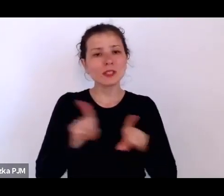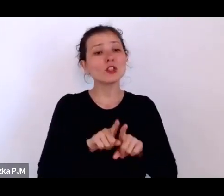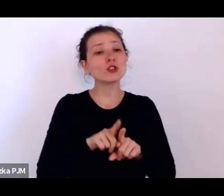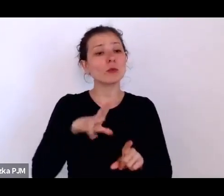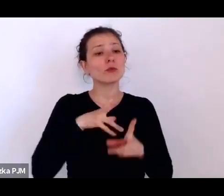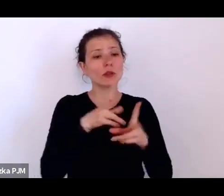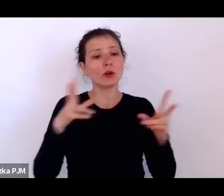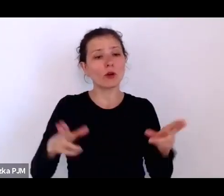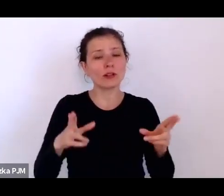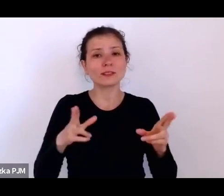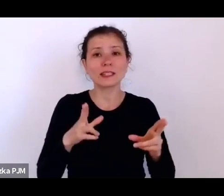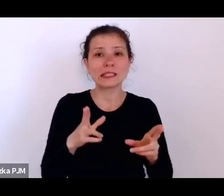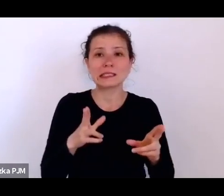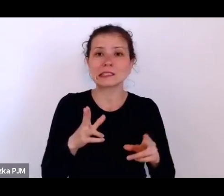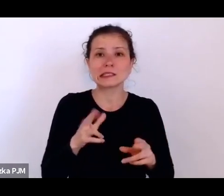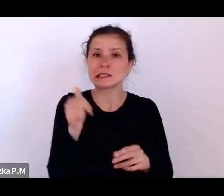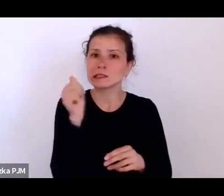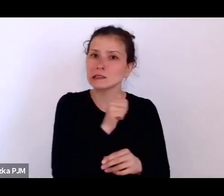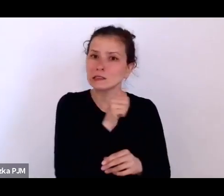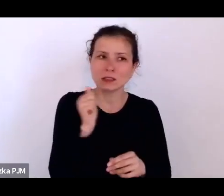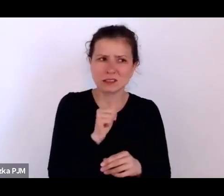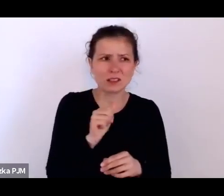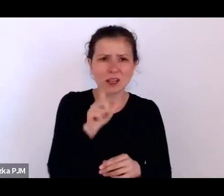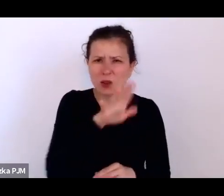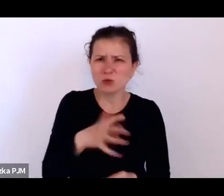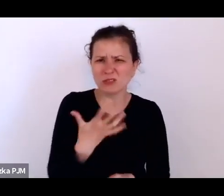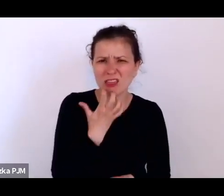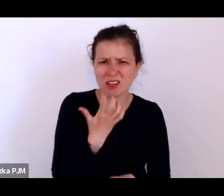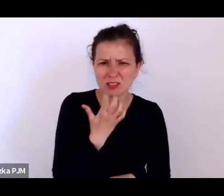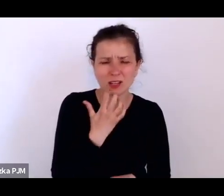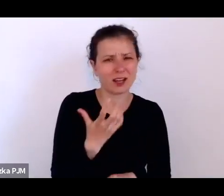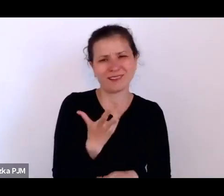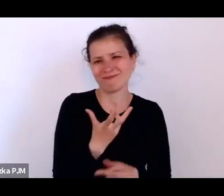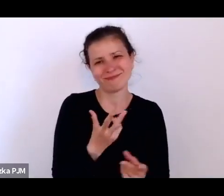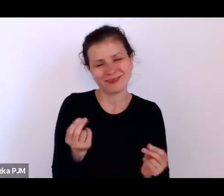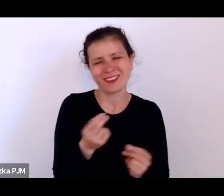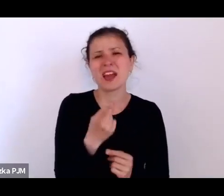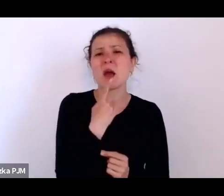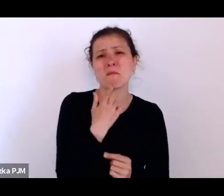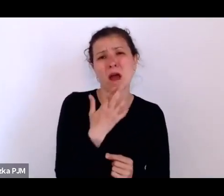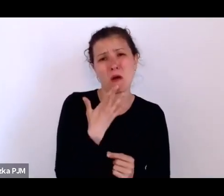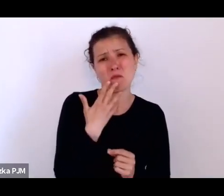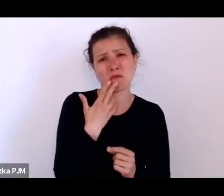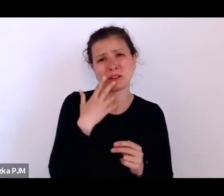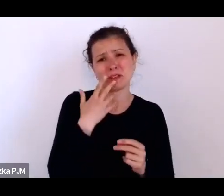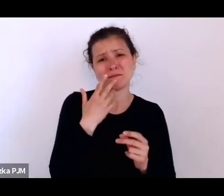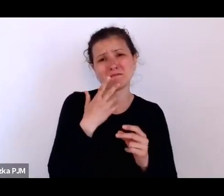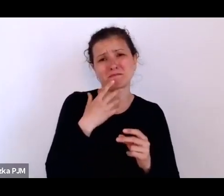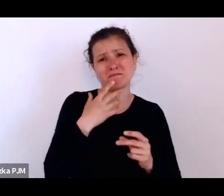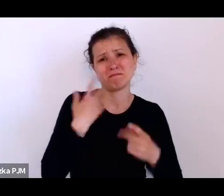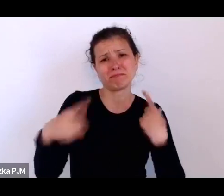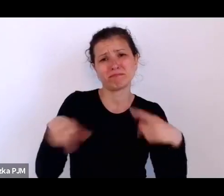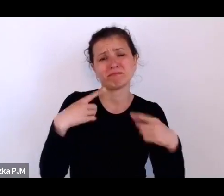Ludzie się nie skarżyli, niewiele mówili o sobie, o swoich osobistych problemach